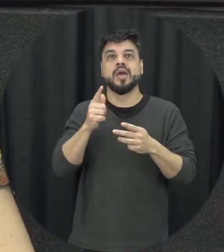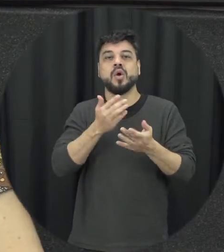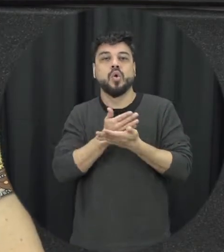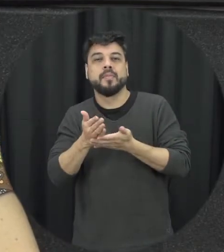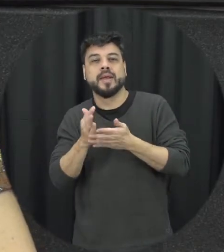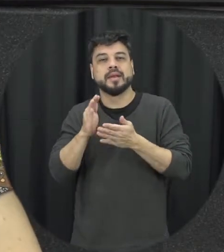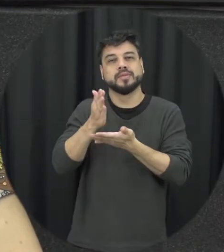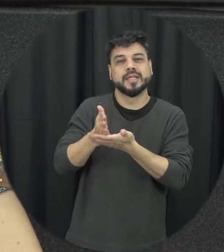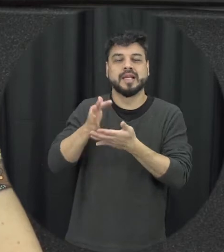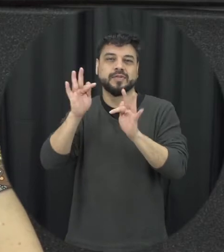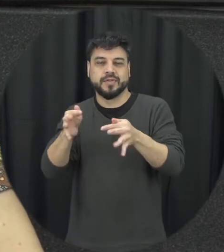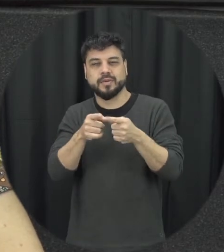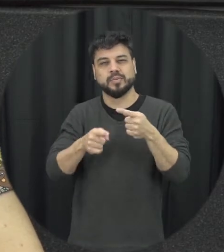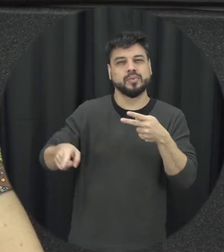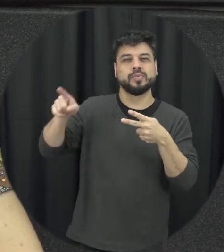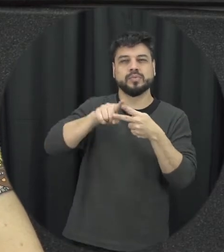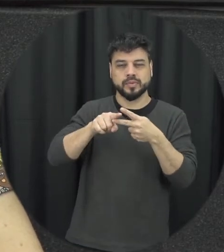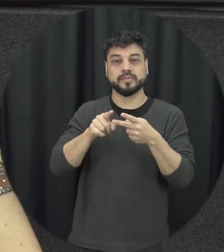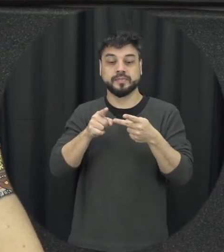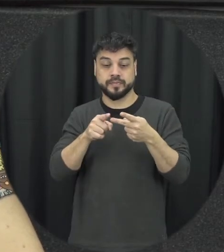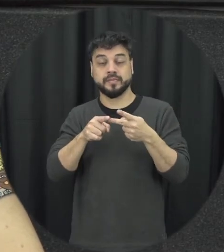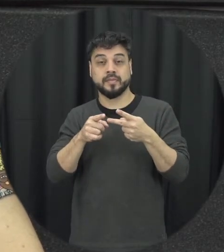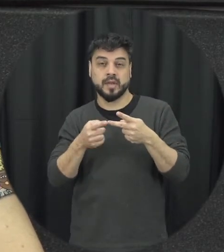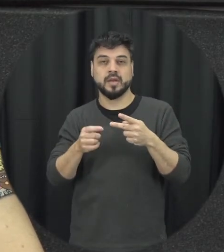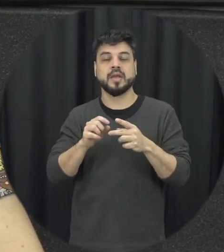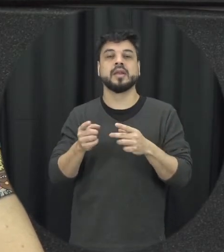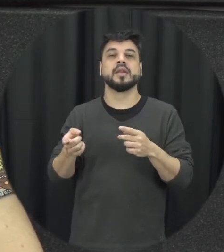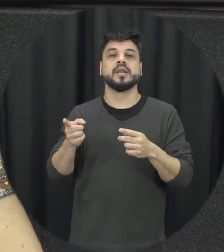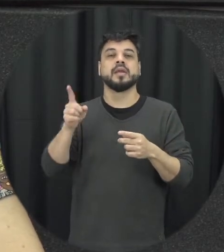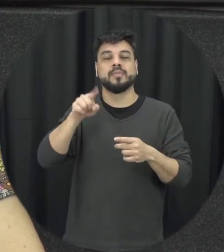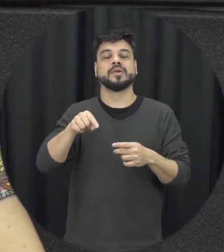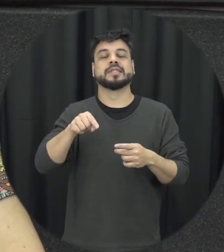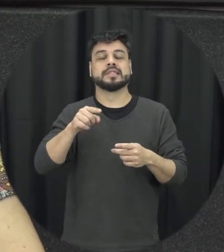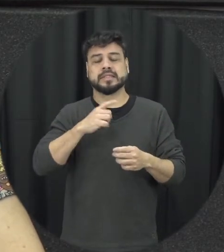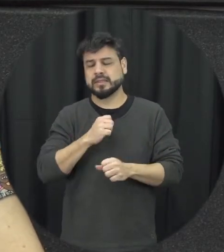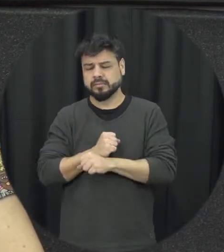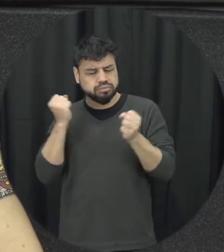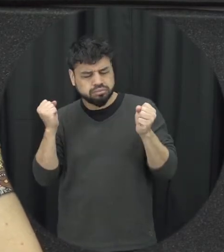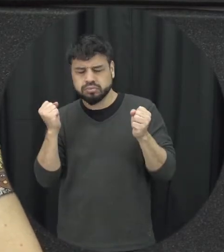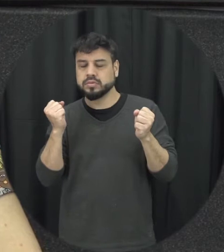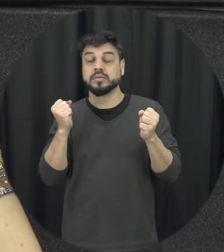início meio e fim é a gente teria a situação em que o agressor ele se arrepende ele se arrepende